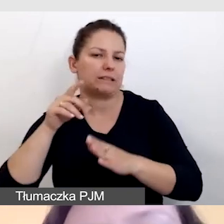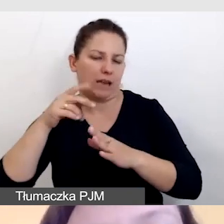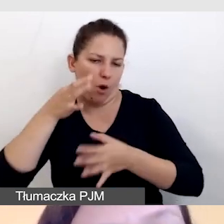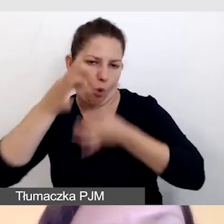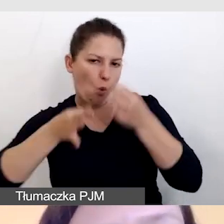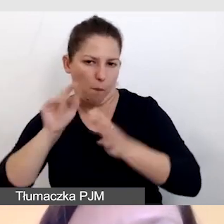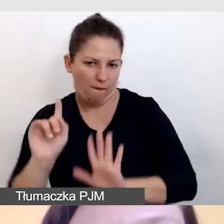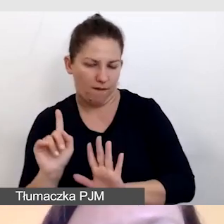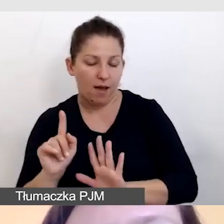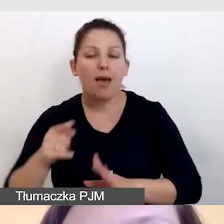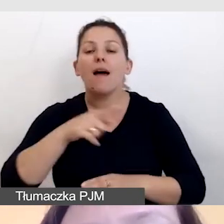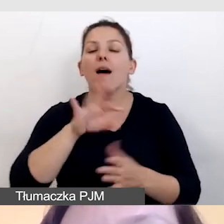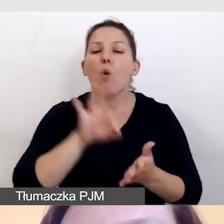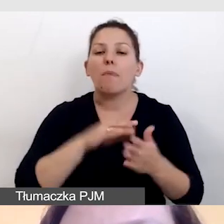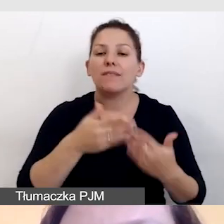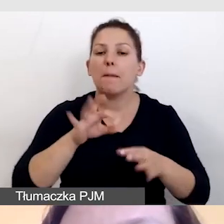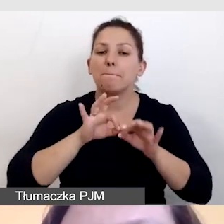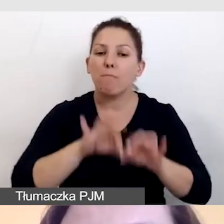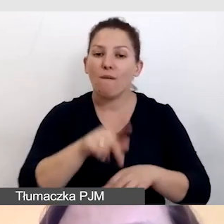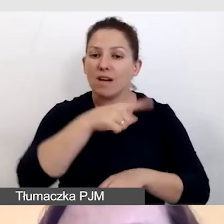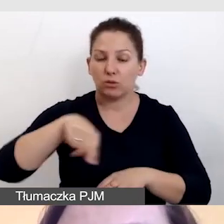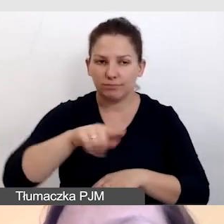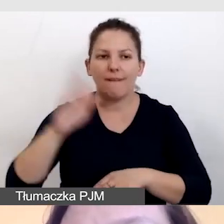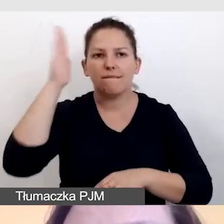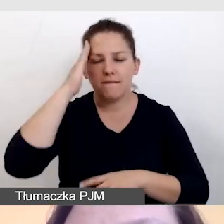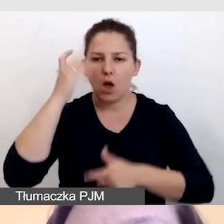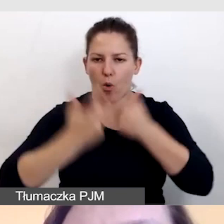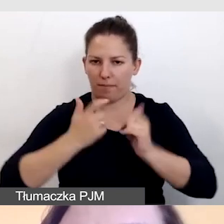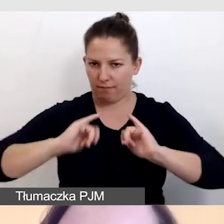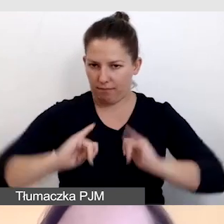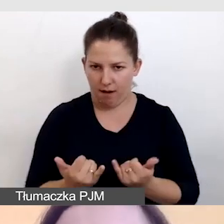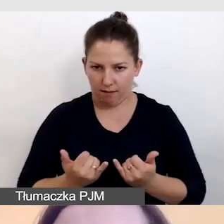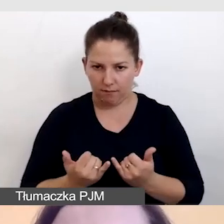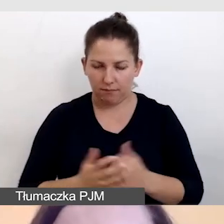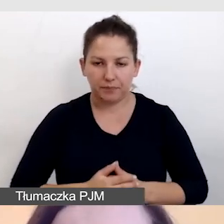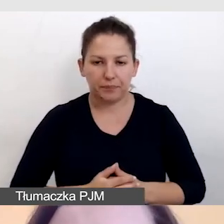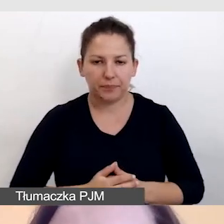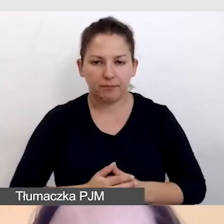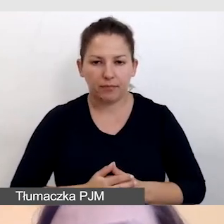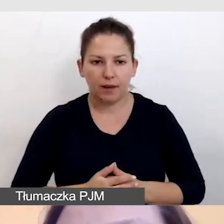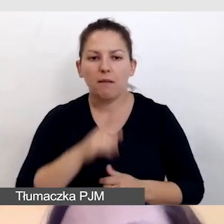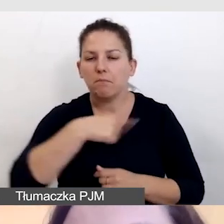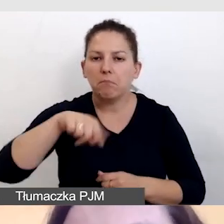że nasi prowadzący będą potrafili to zrobić, będą potrafili powiedzieć,